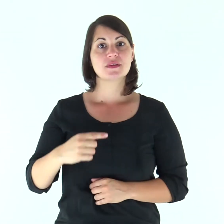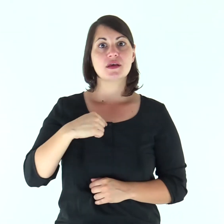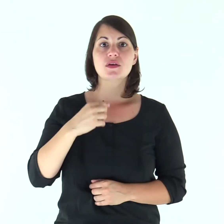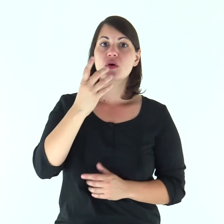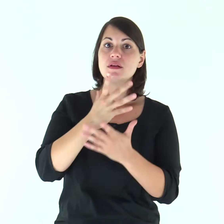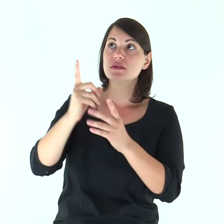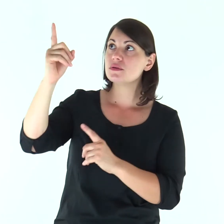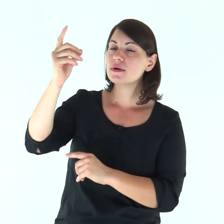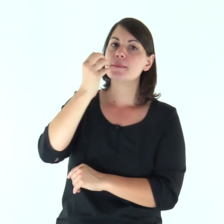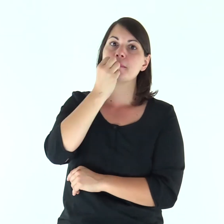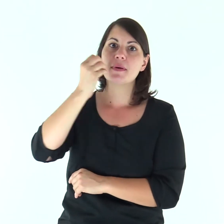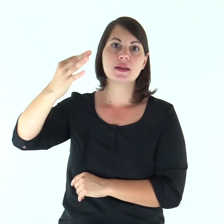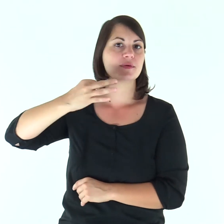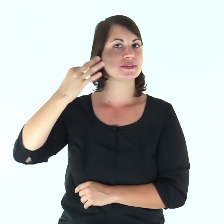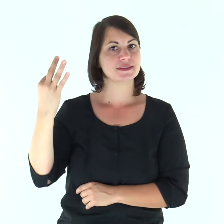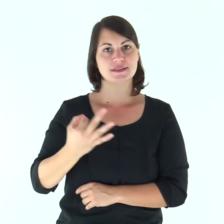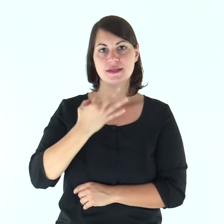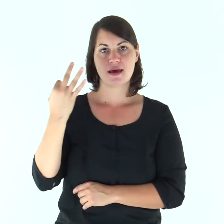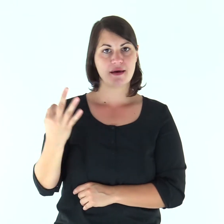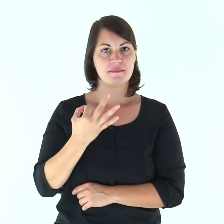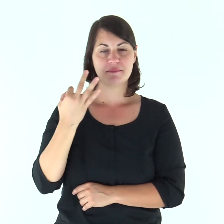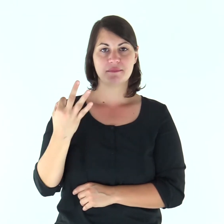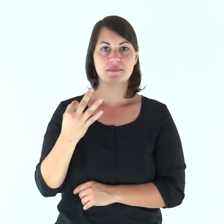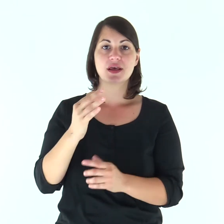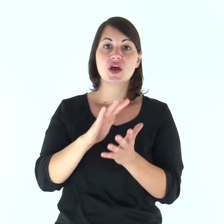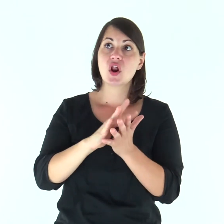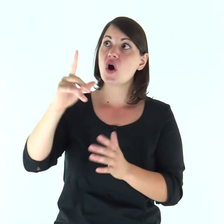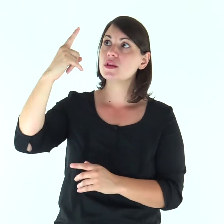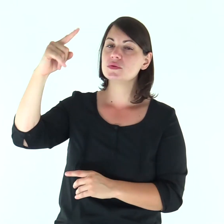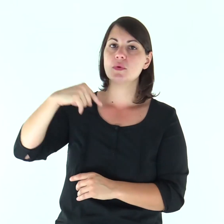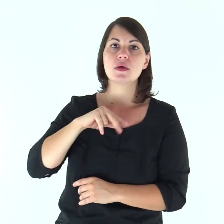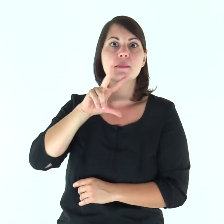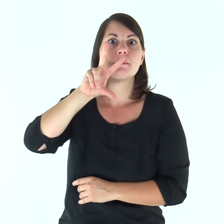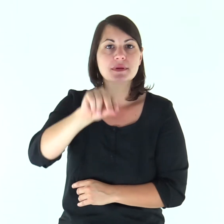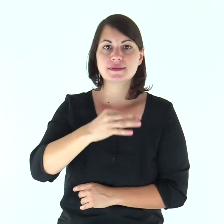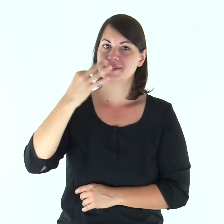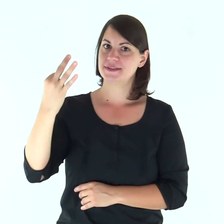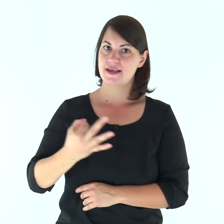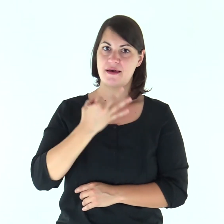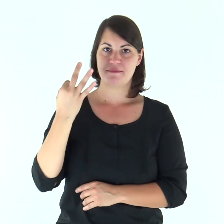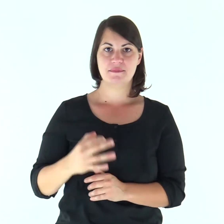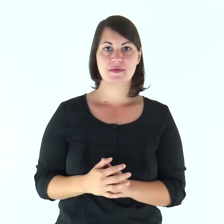Benedirò il Signore in ogni tempo, sulla mia bocca sempre la sua lode.